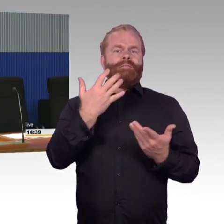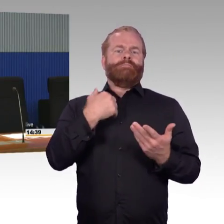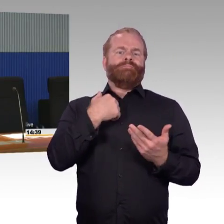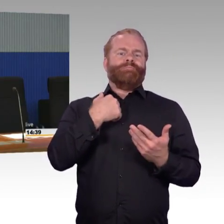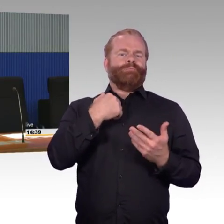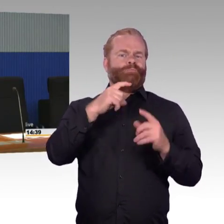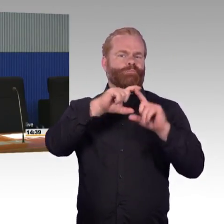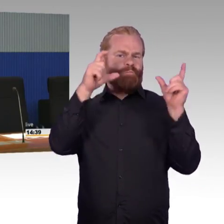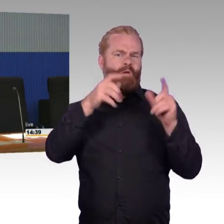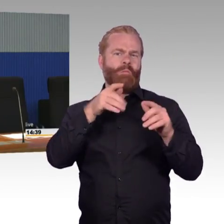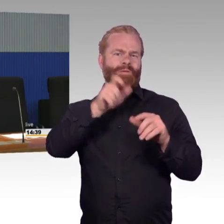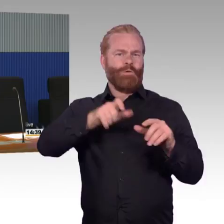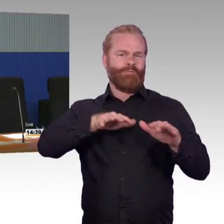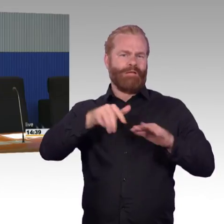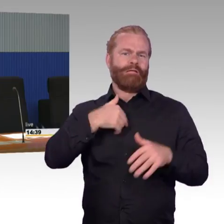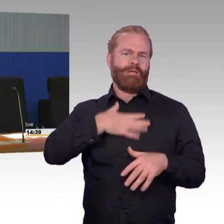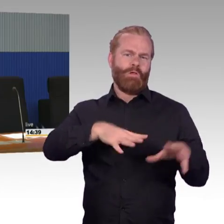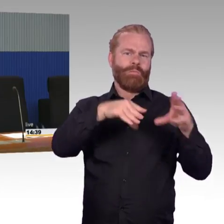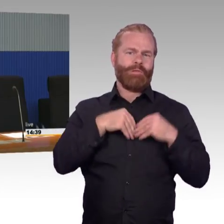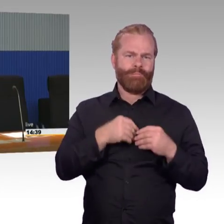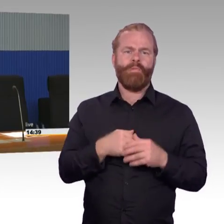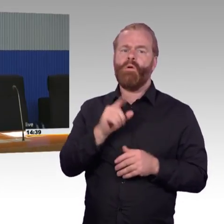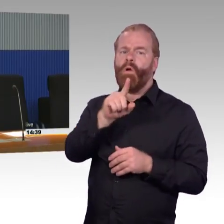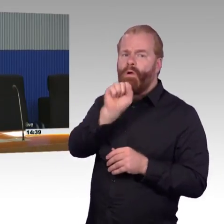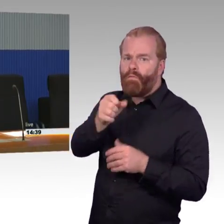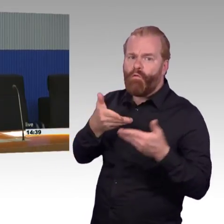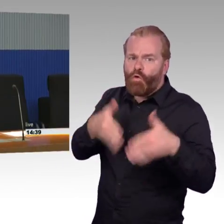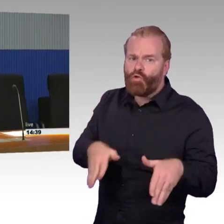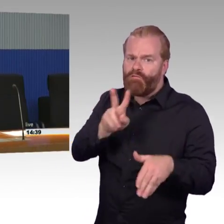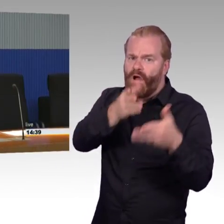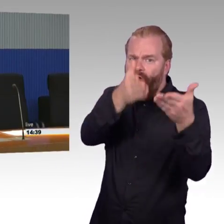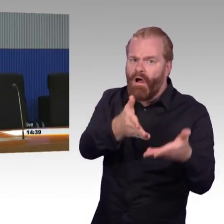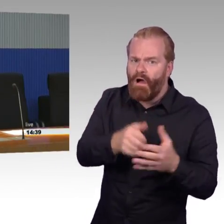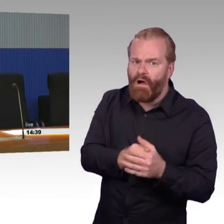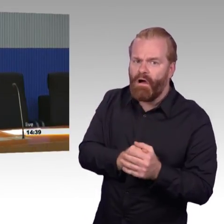(Rednerwechsel) Sven Schmuckhardt mein Name, Kollege von Frau Engel-Kuhn bei Station und Service.